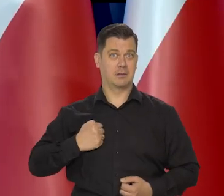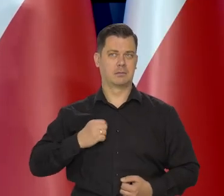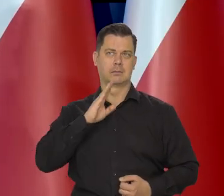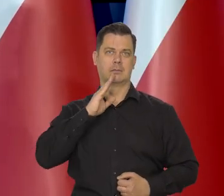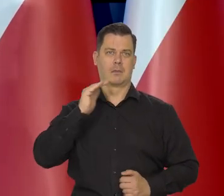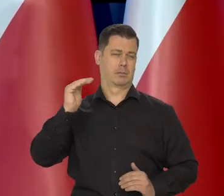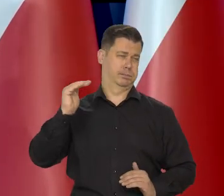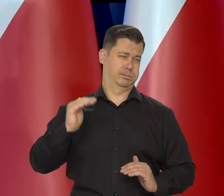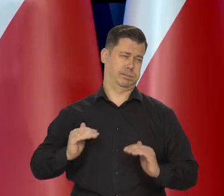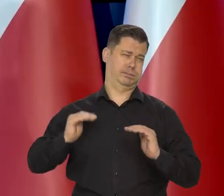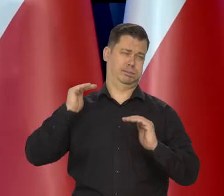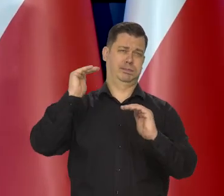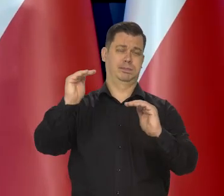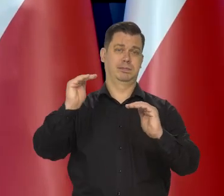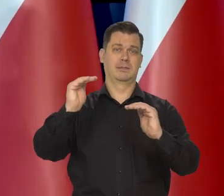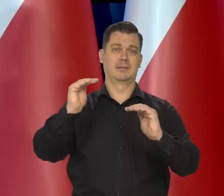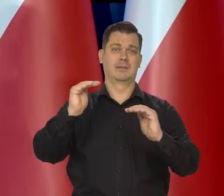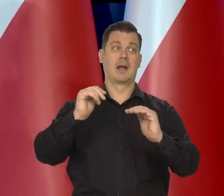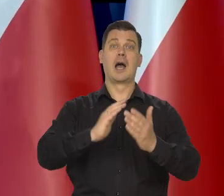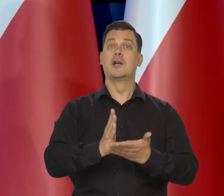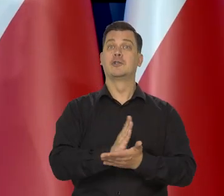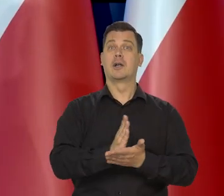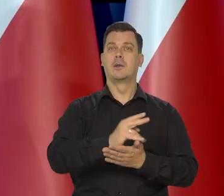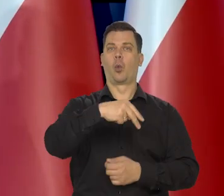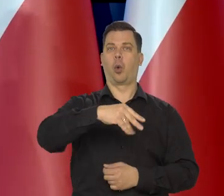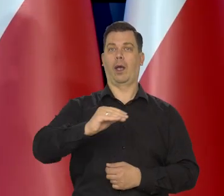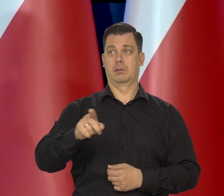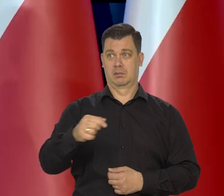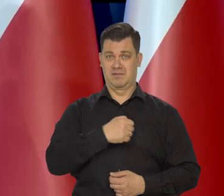jest na poziomie grubo kilkadziesiąt procent powyżej średniej unijnej.